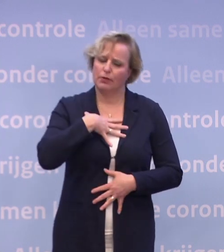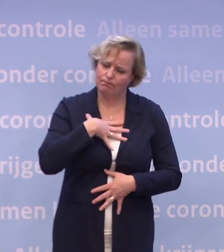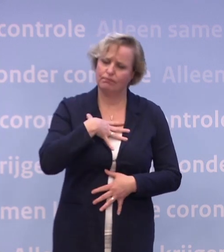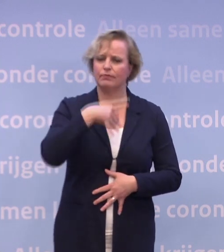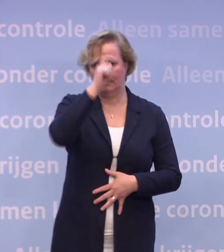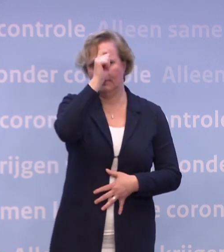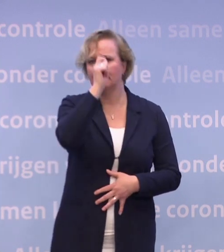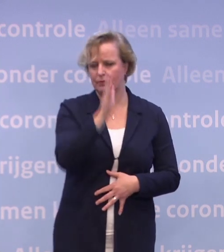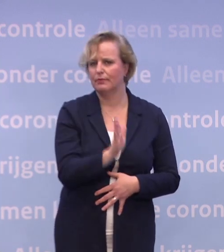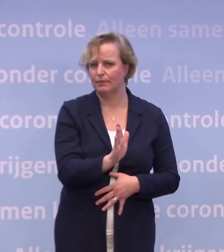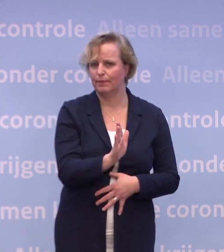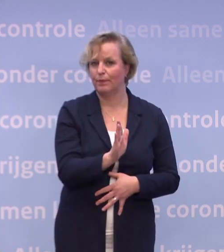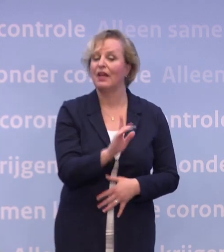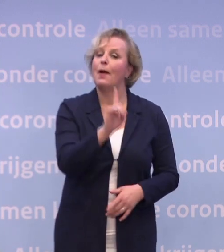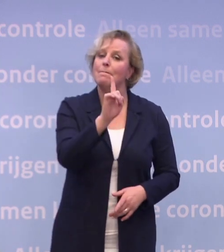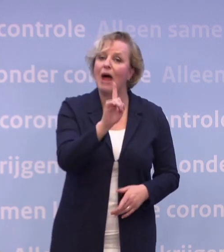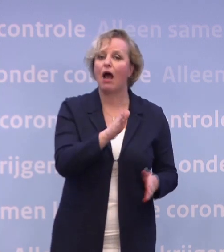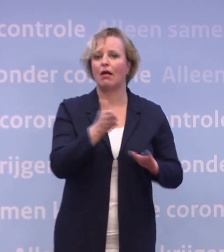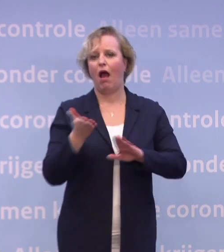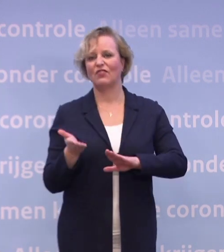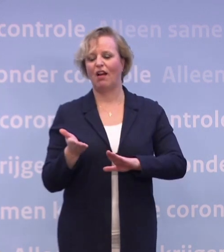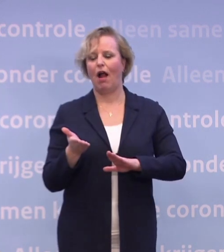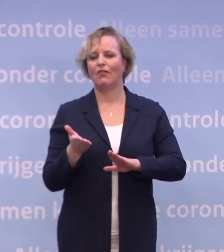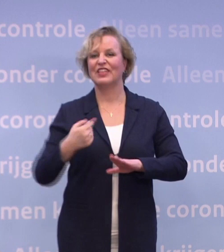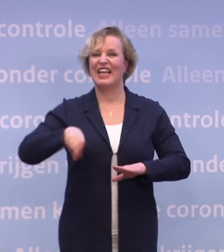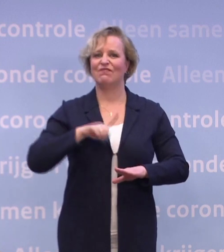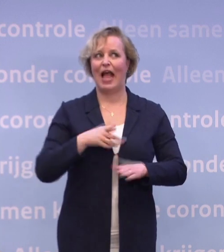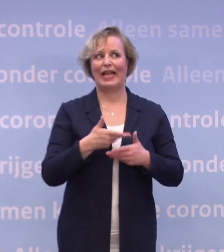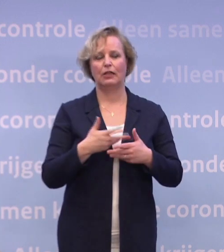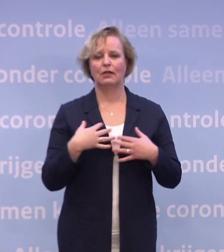Tegelijkertijd moeten we waken voor een 'we zijn er bijna'-stemming.